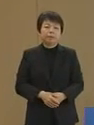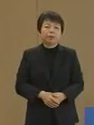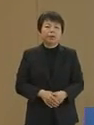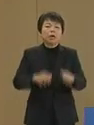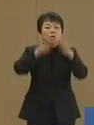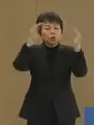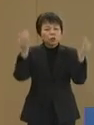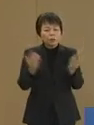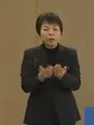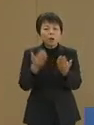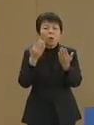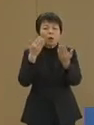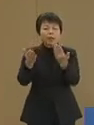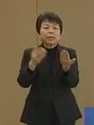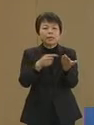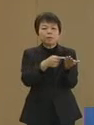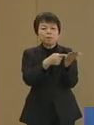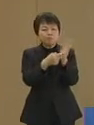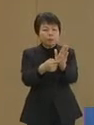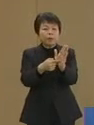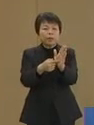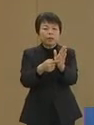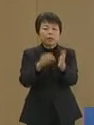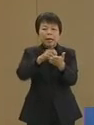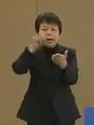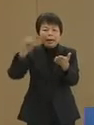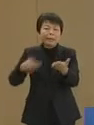すべてをあきらかにし 廃棄すべきです